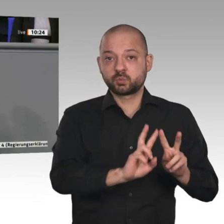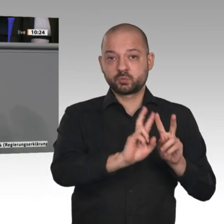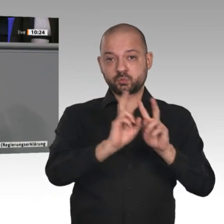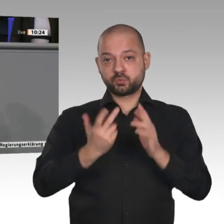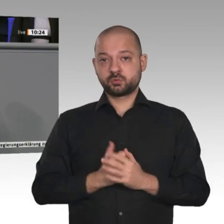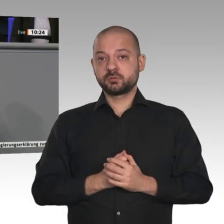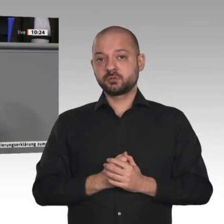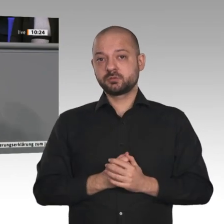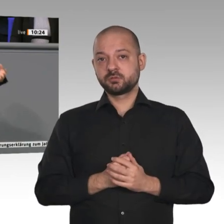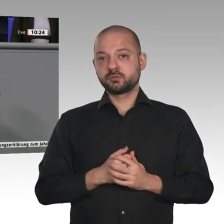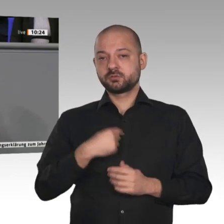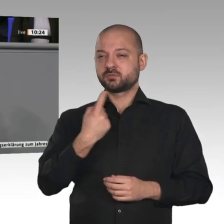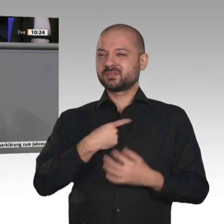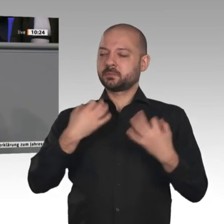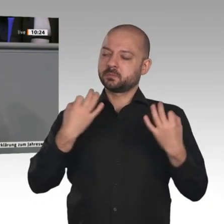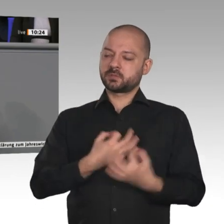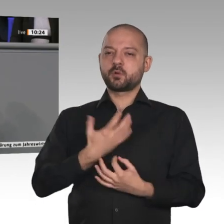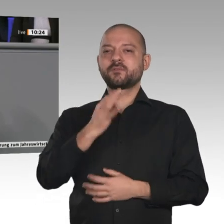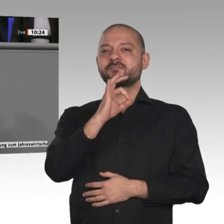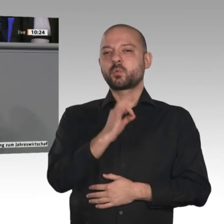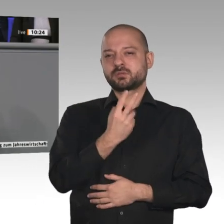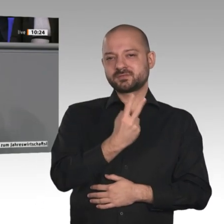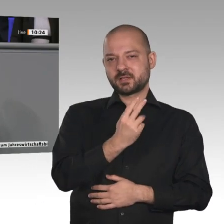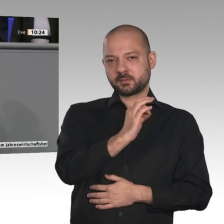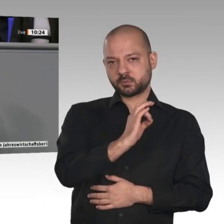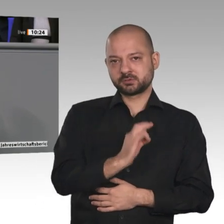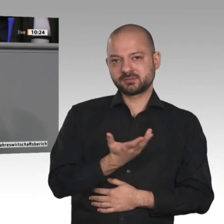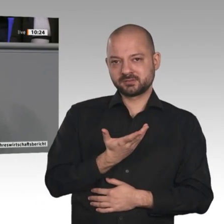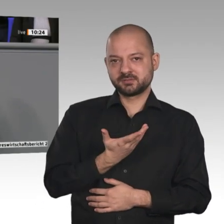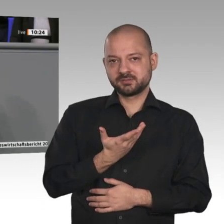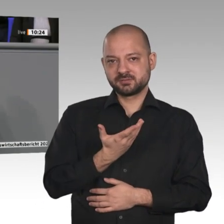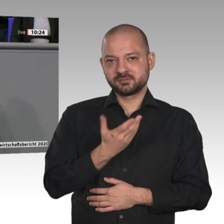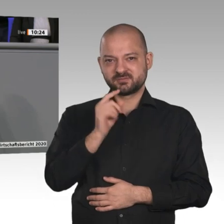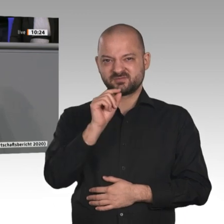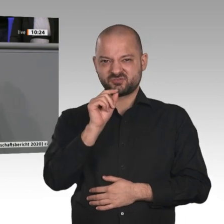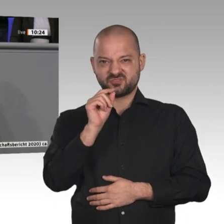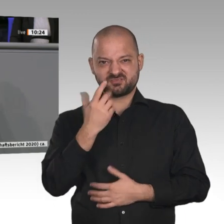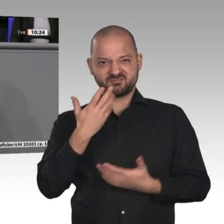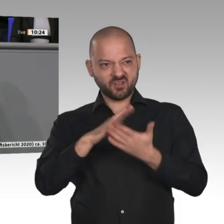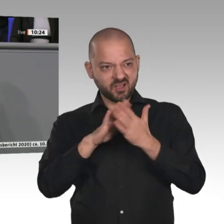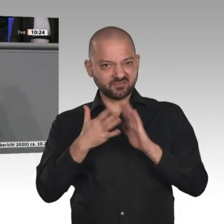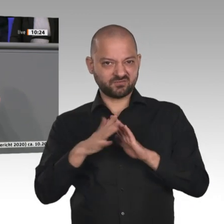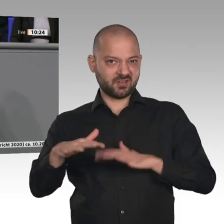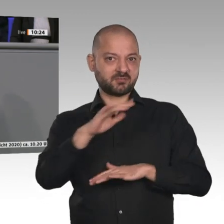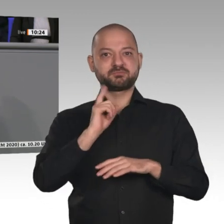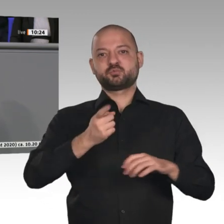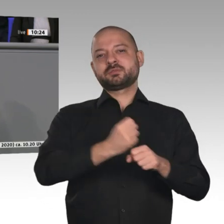im Moment eine Sanierungsquote von 0,7 Prozent, brauchen aber eine Quote von 2 Prozent. Es sind alles Handwerksberufe, die dort gebraucht werden. Weiteres Beispiel: